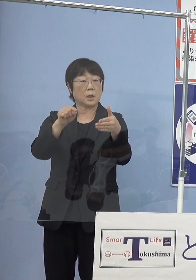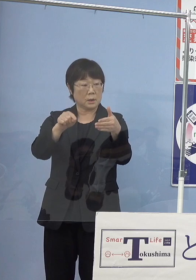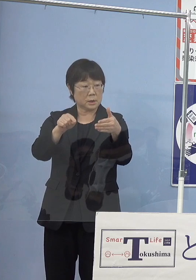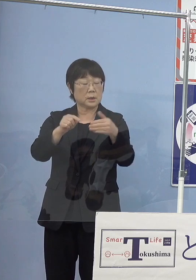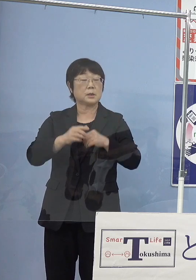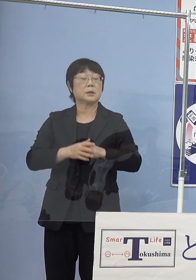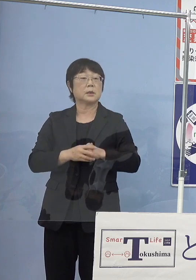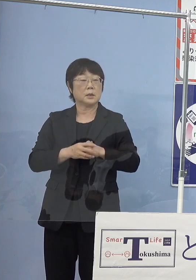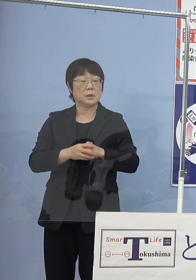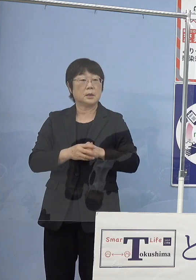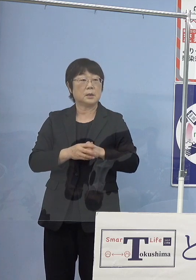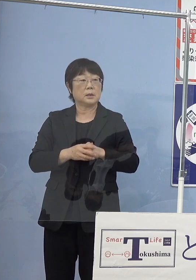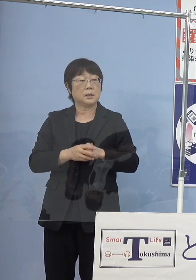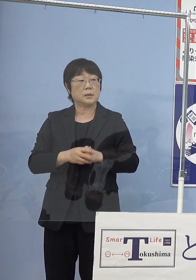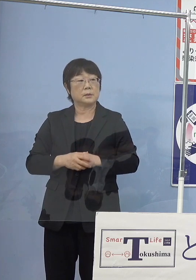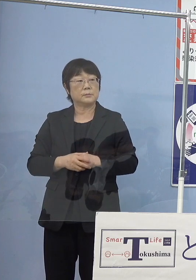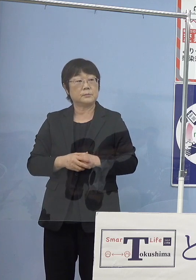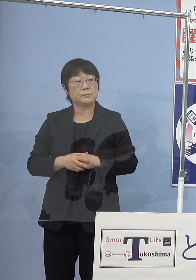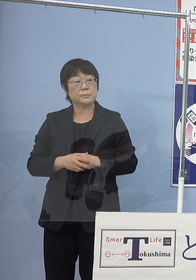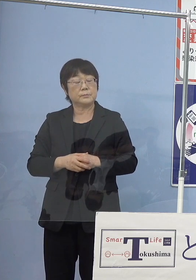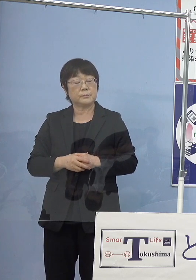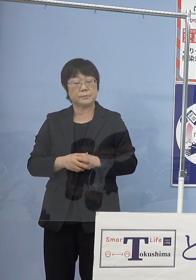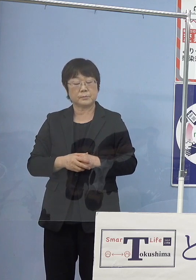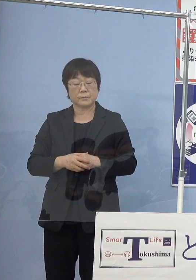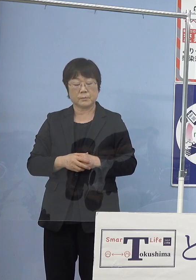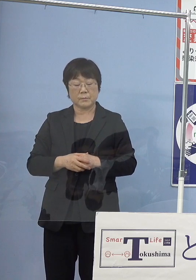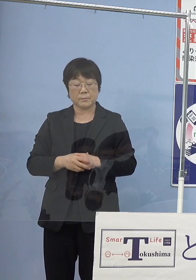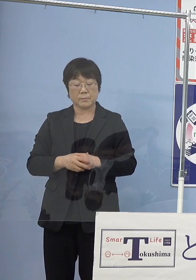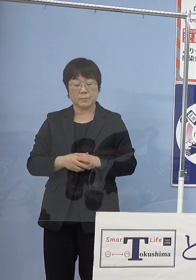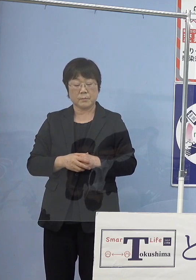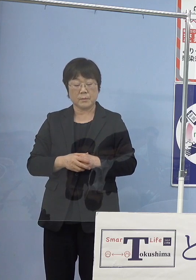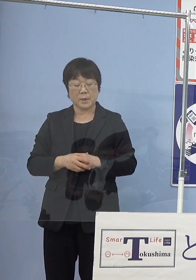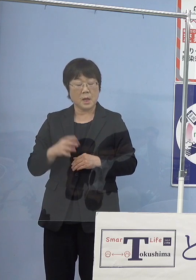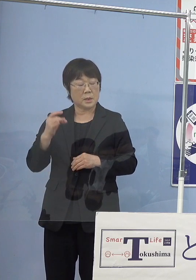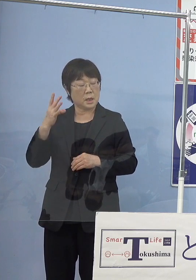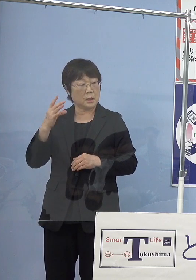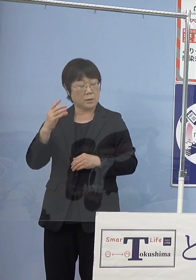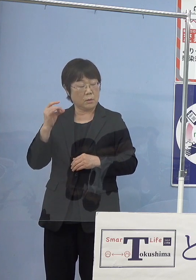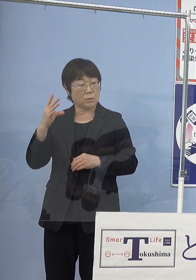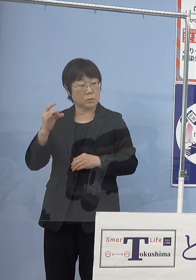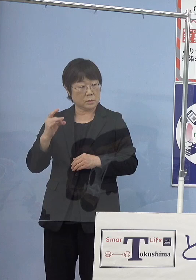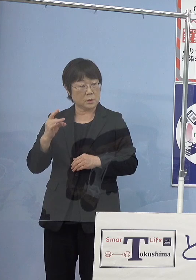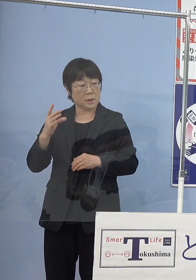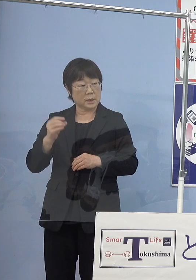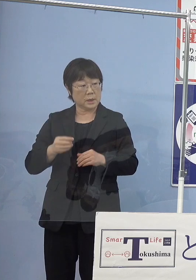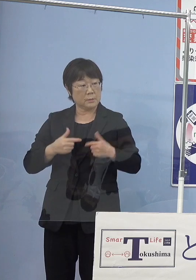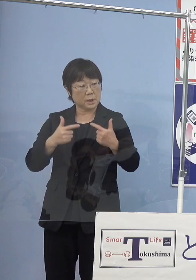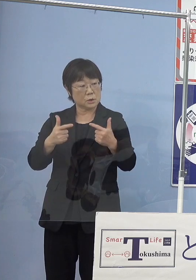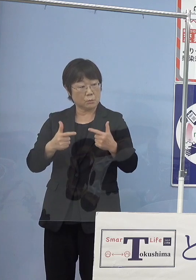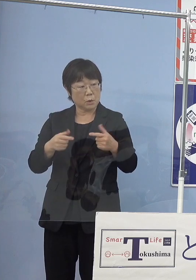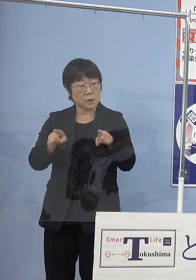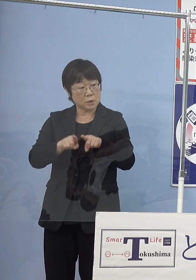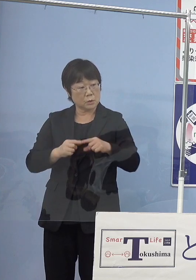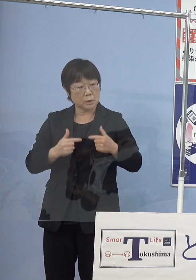ガソリン車とともに この燃料電池車が走るということですか （知事） そうです